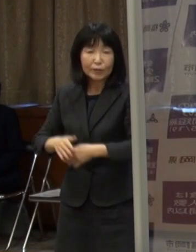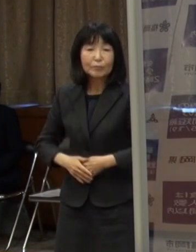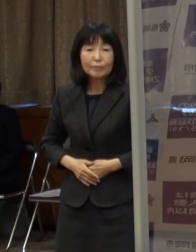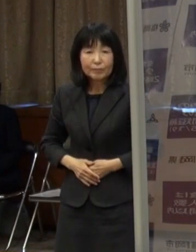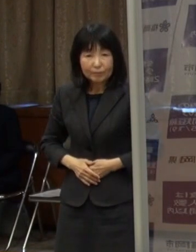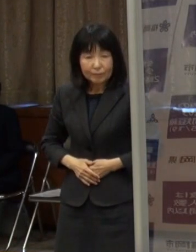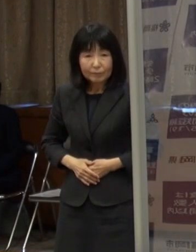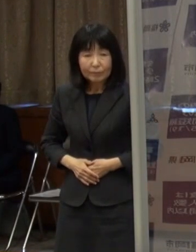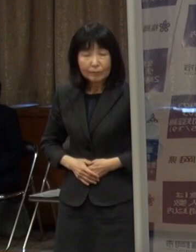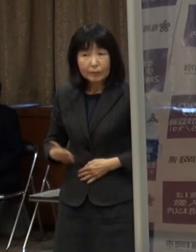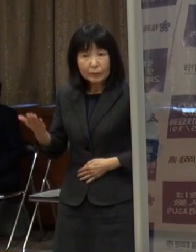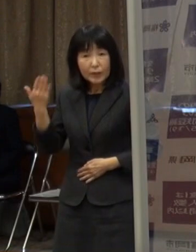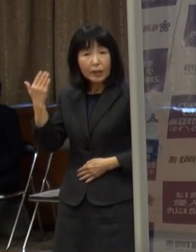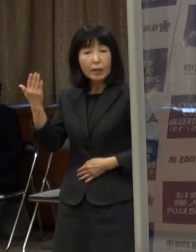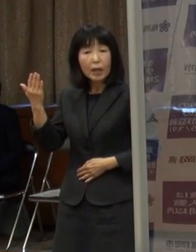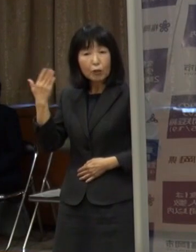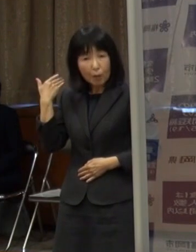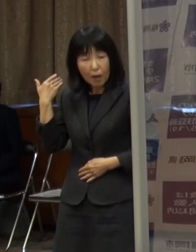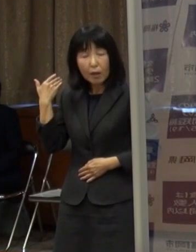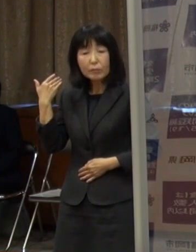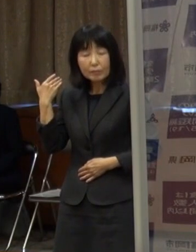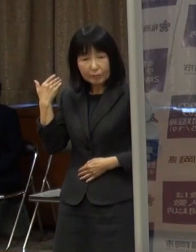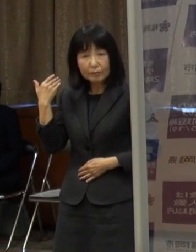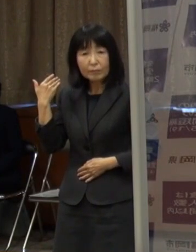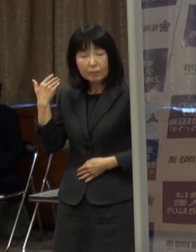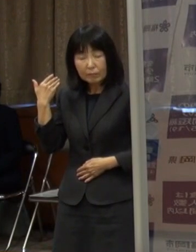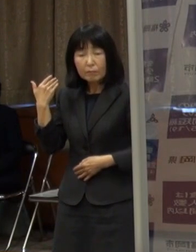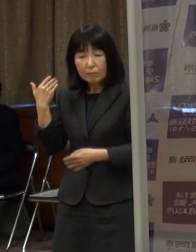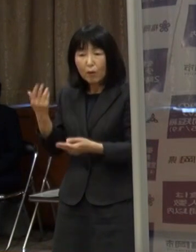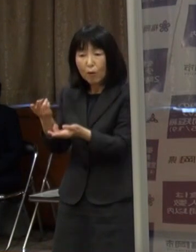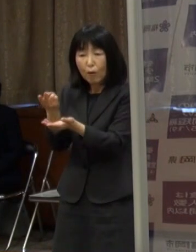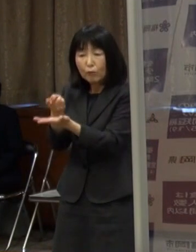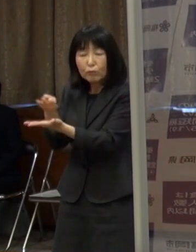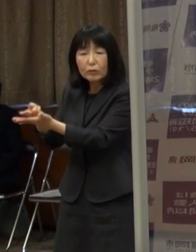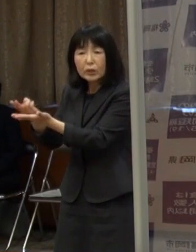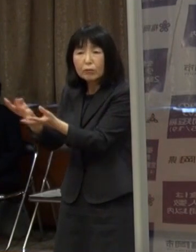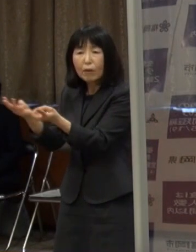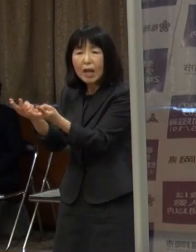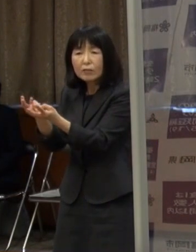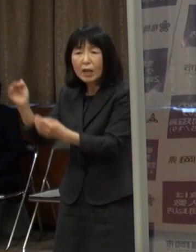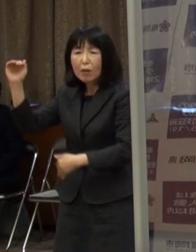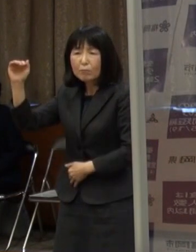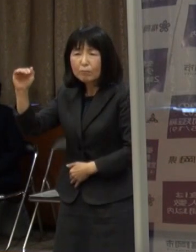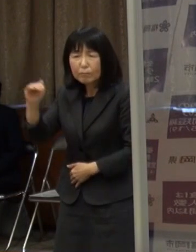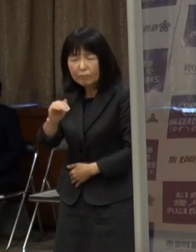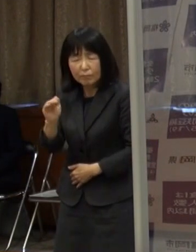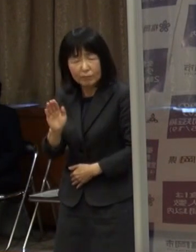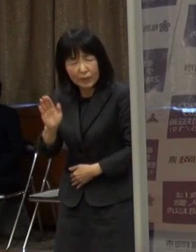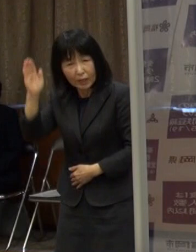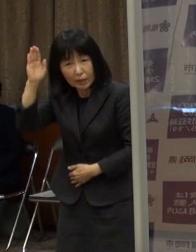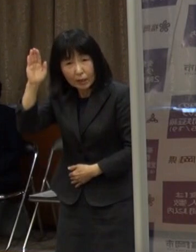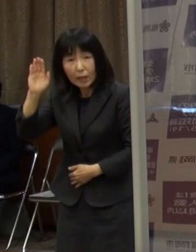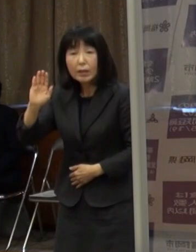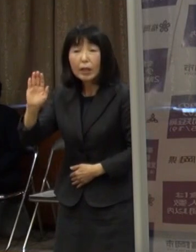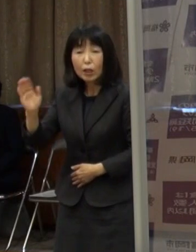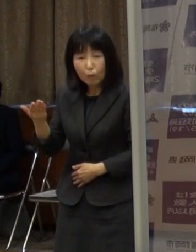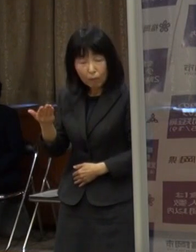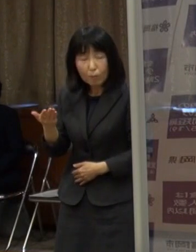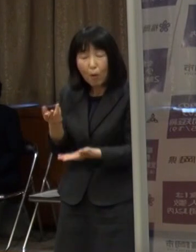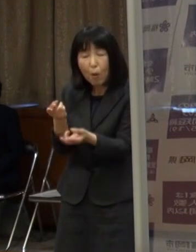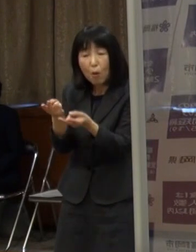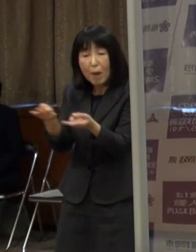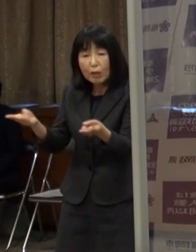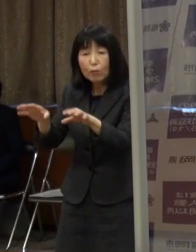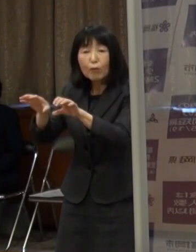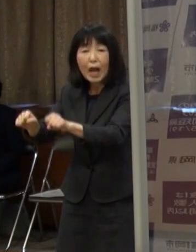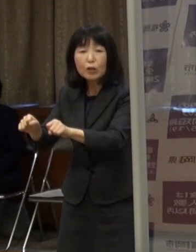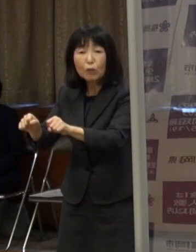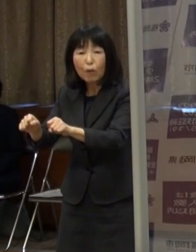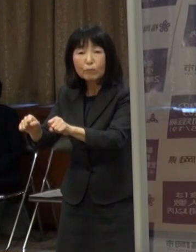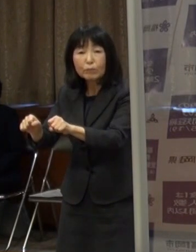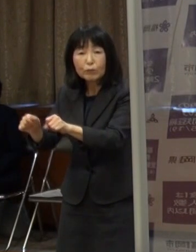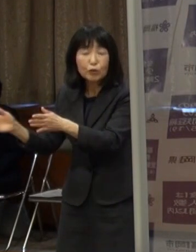前回は病床使用率が下がりきれないままという状況があったのですが 病床も増やしていく努力を我々行政としてもしっかり行いつつ